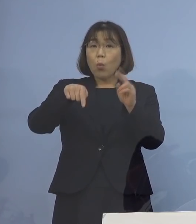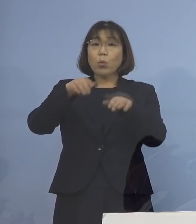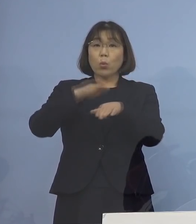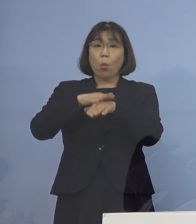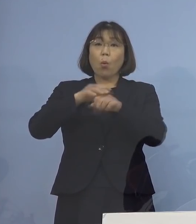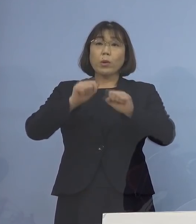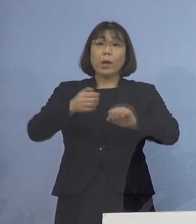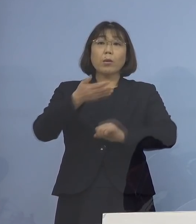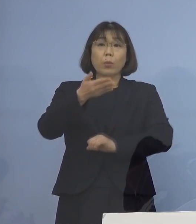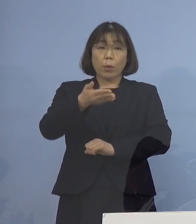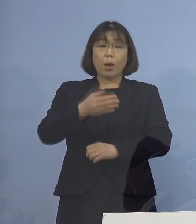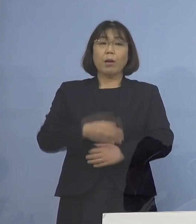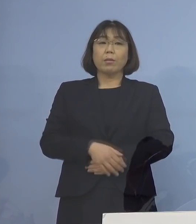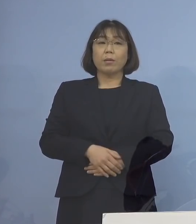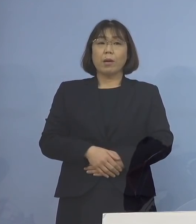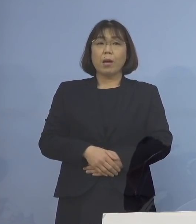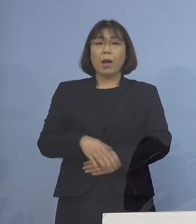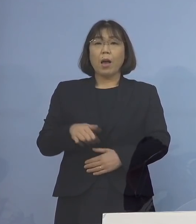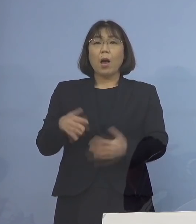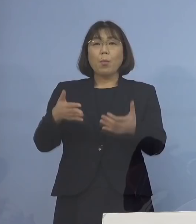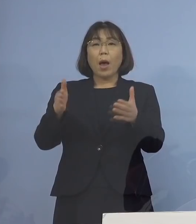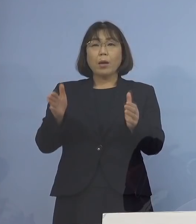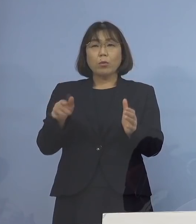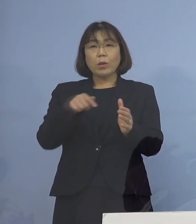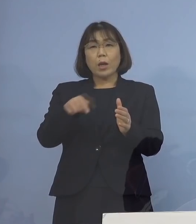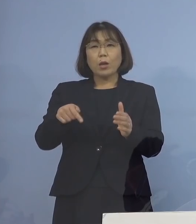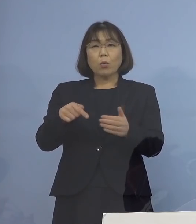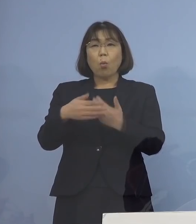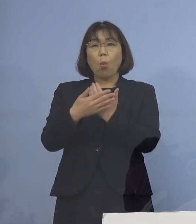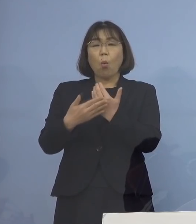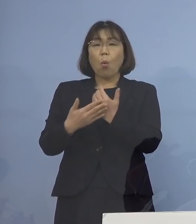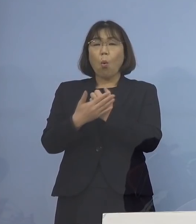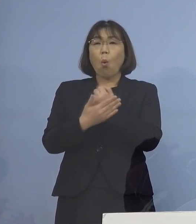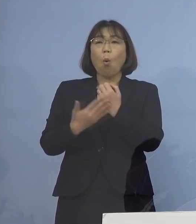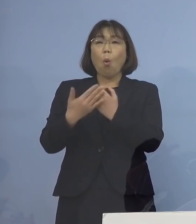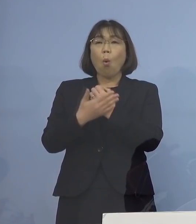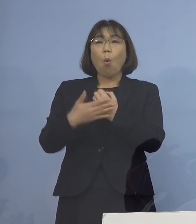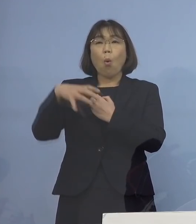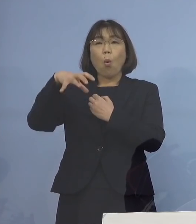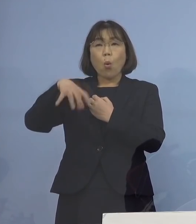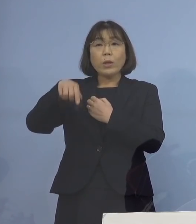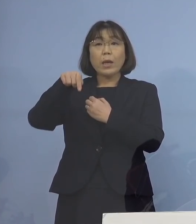それともある程度、保健所と 今おっしゃっていたリエゾンの中で